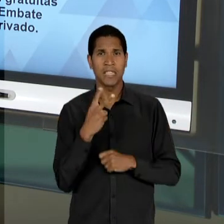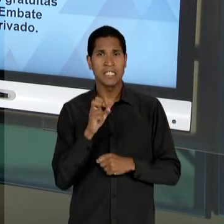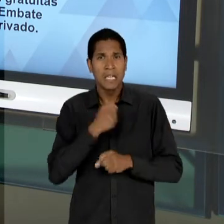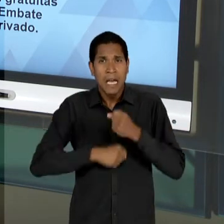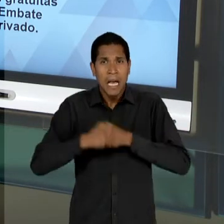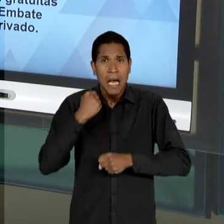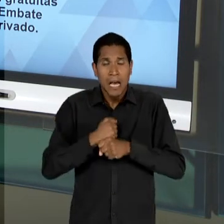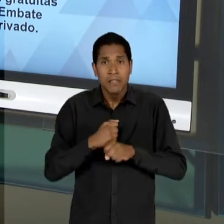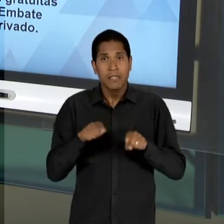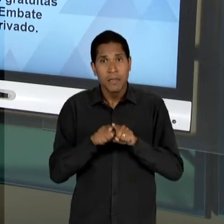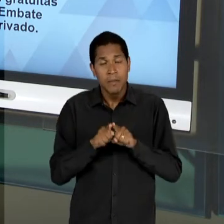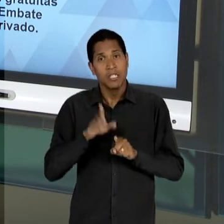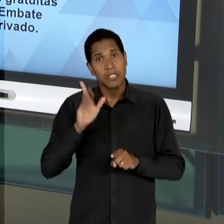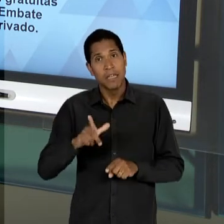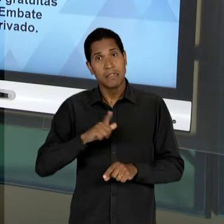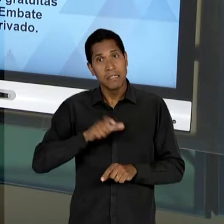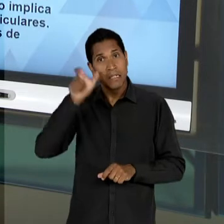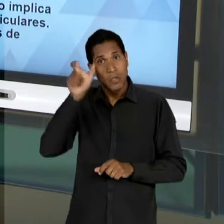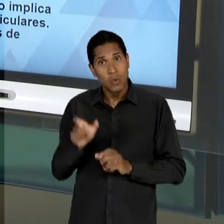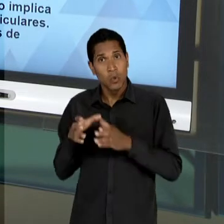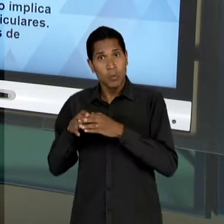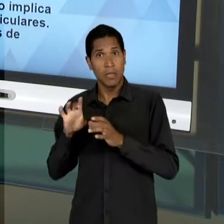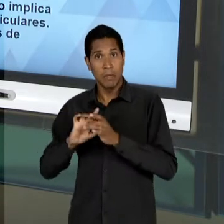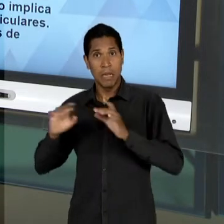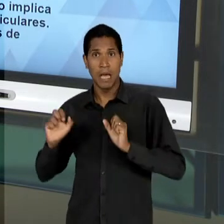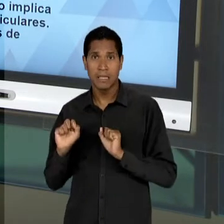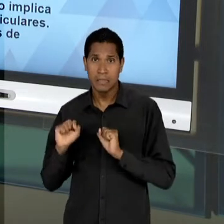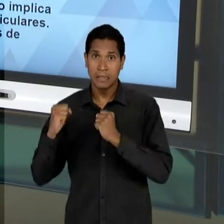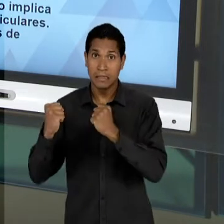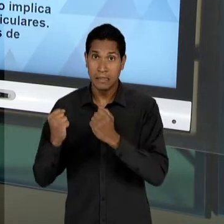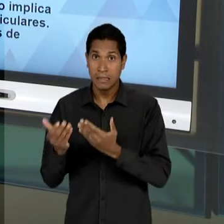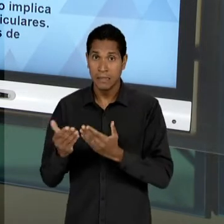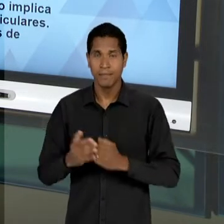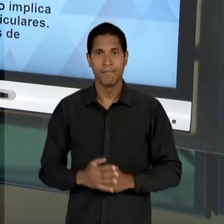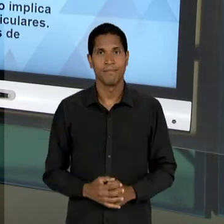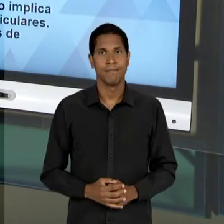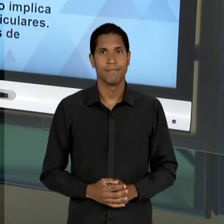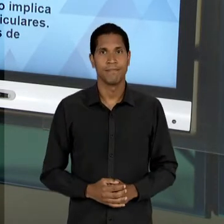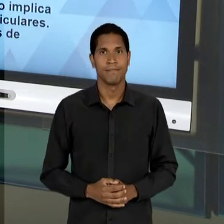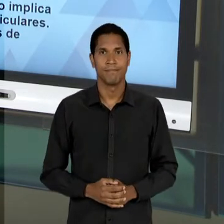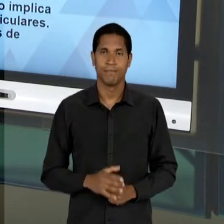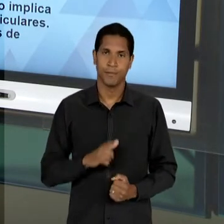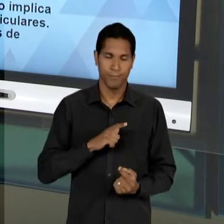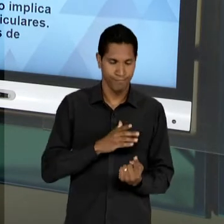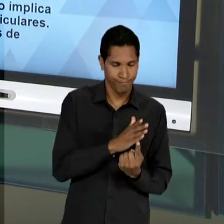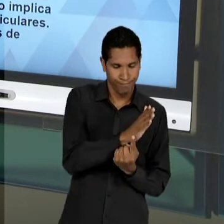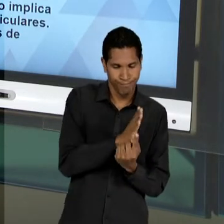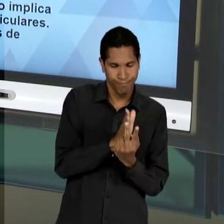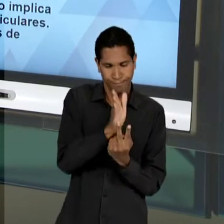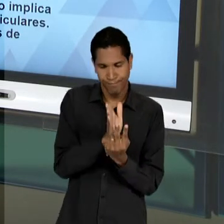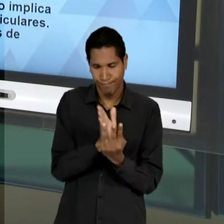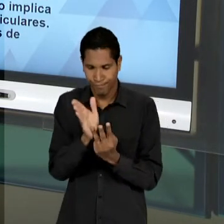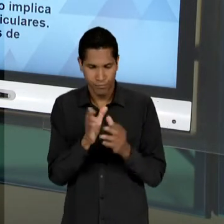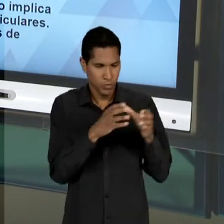DEFENDIDO PELOS EDUCADORES LIBERAIS. 3 GRUPOS OPOSITORES SE MANIFESTAM CONTRA ESSE